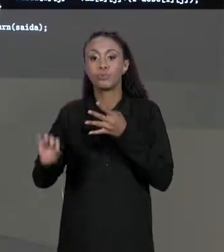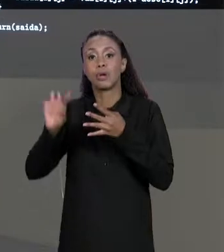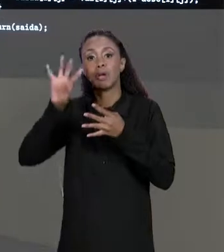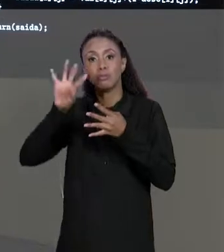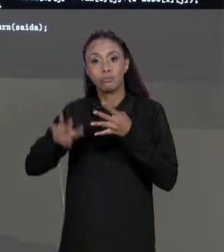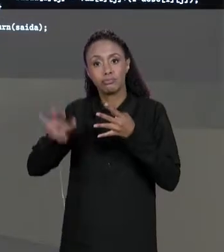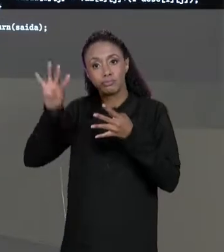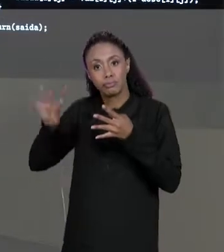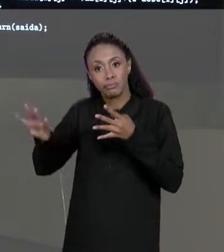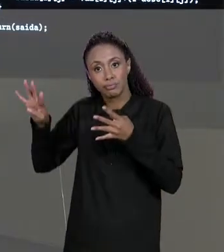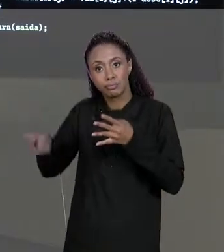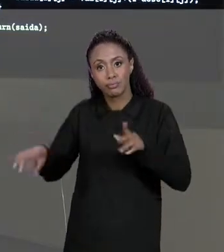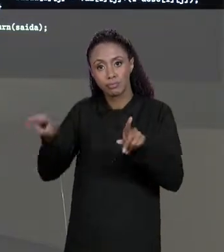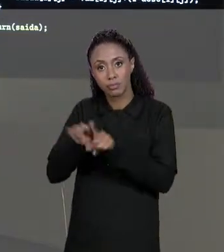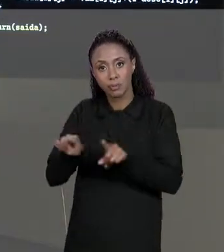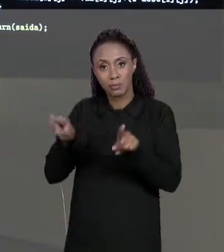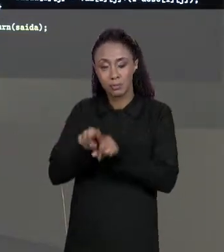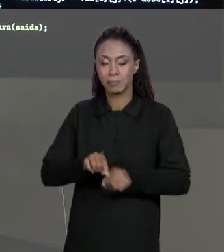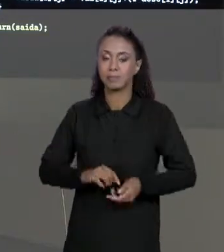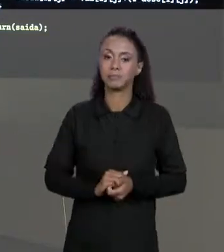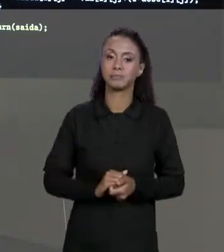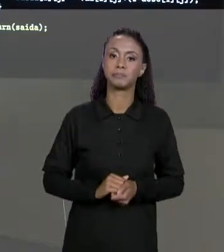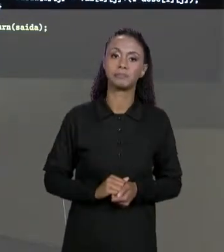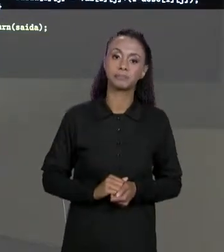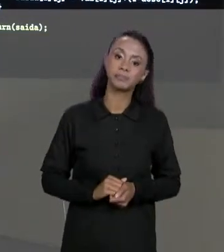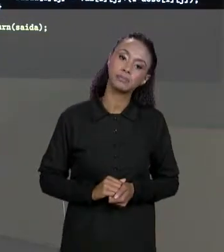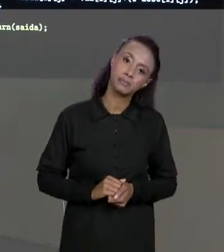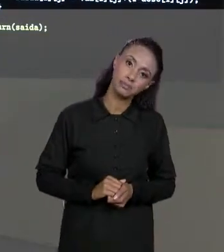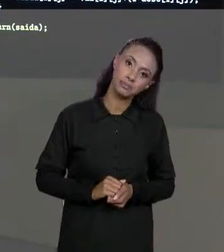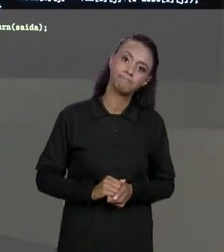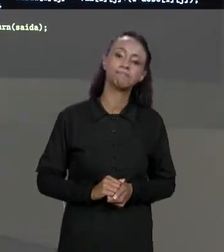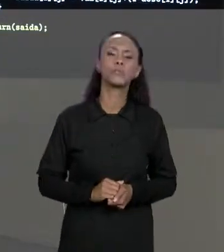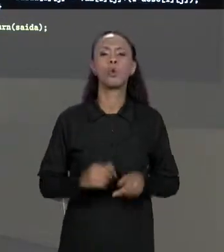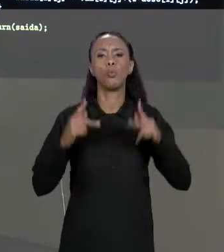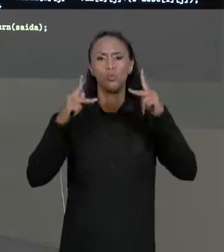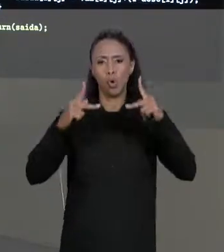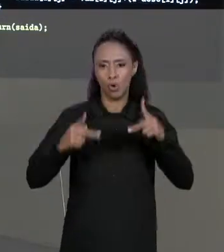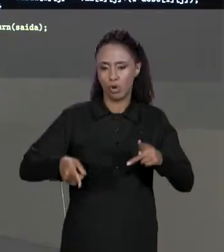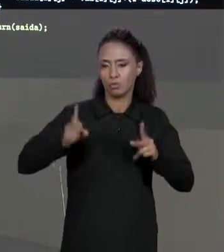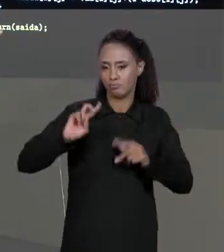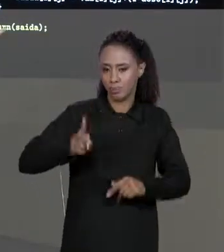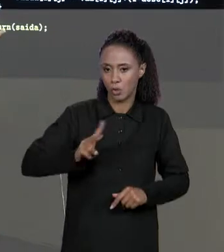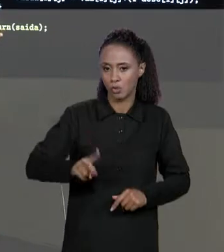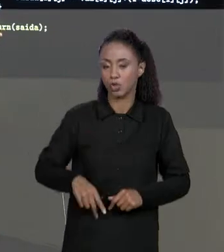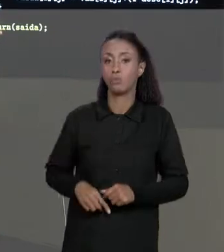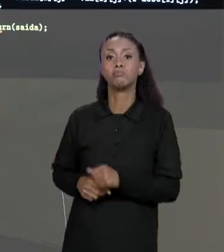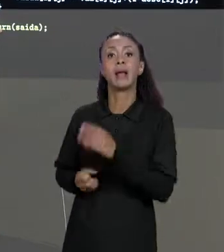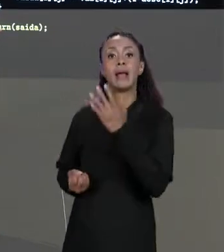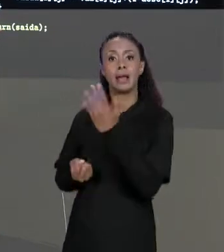MATRIZ. SEGUINDO NOSSO CÓDIGO ESSA MATRIZ É CRIADA ELA VAI SER RETORNADA NO FINAL DO